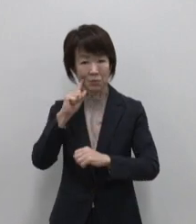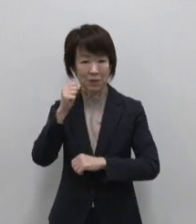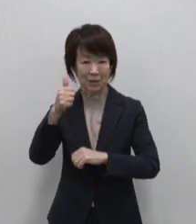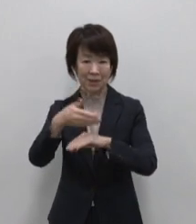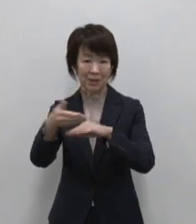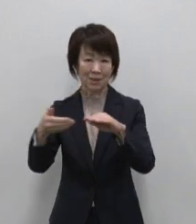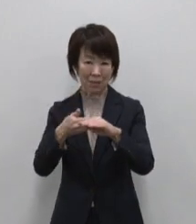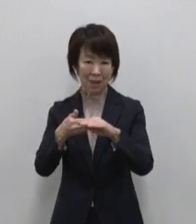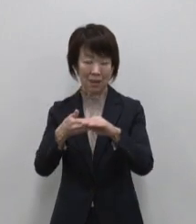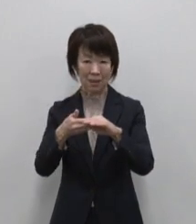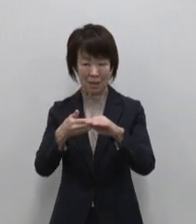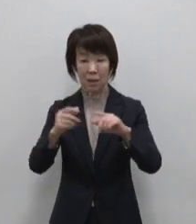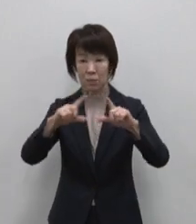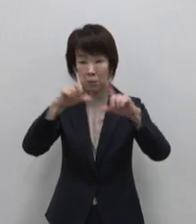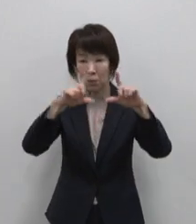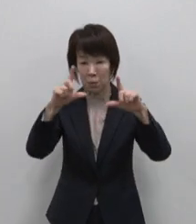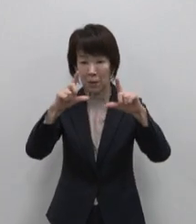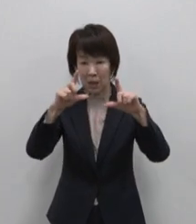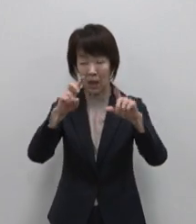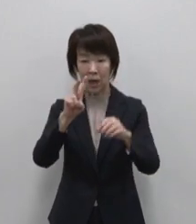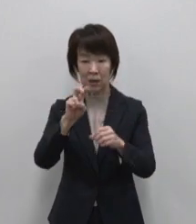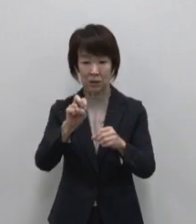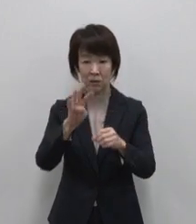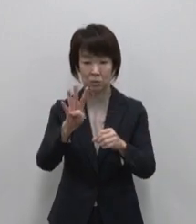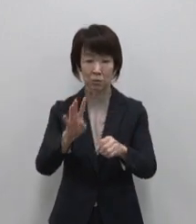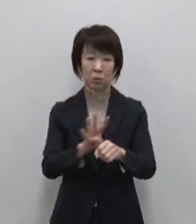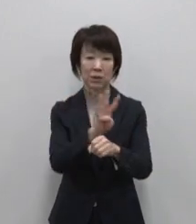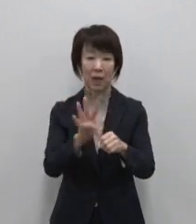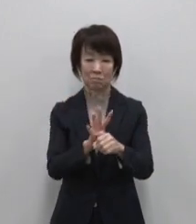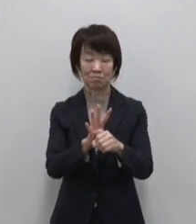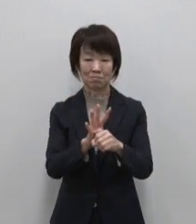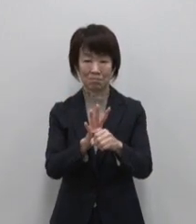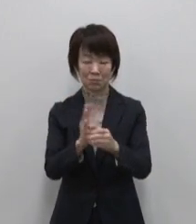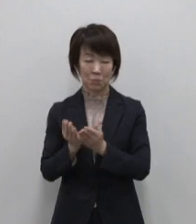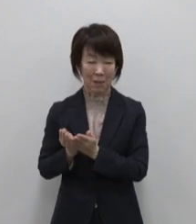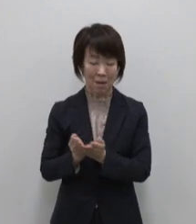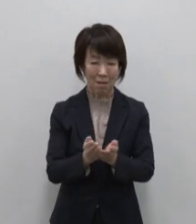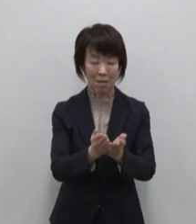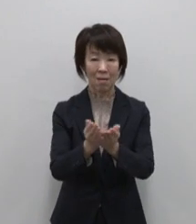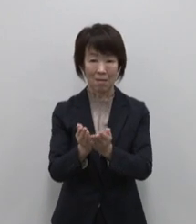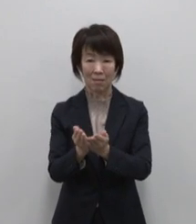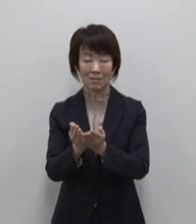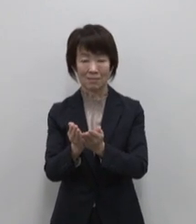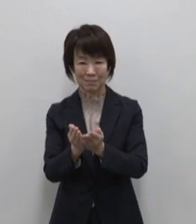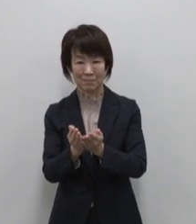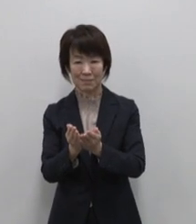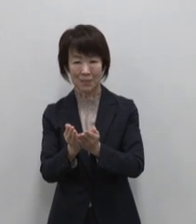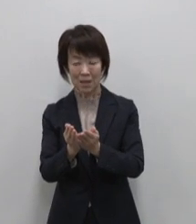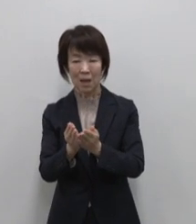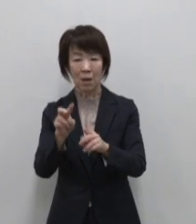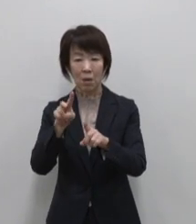東京から24時間の船旅でたどり着く 世界自然遺産の小笠原諸島